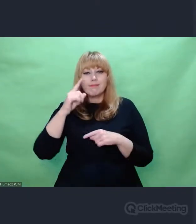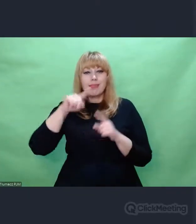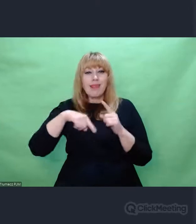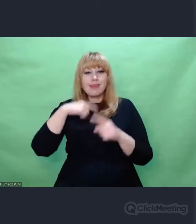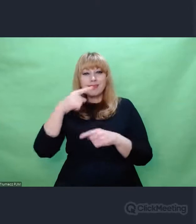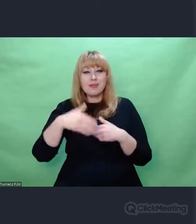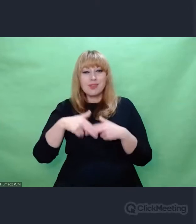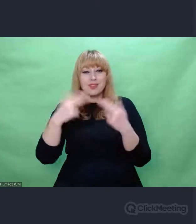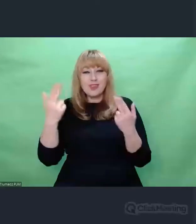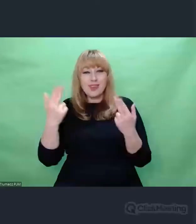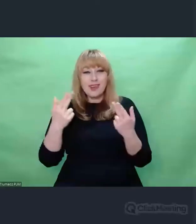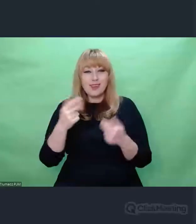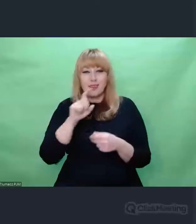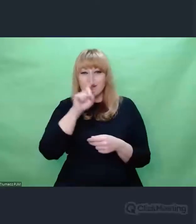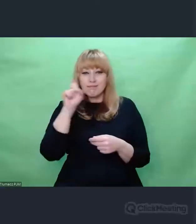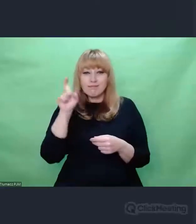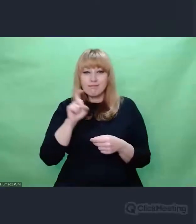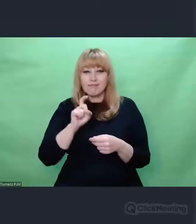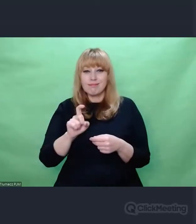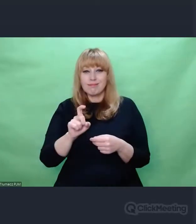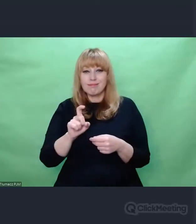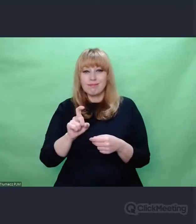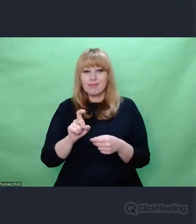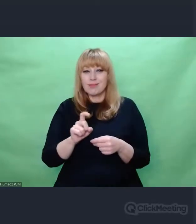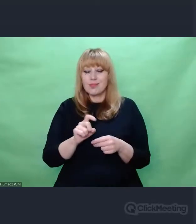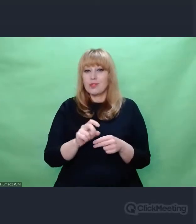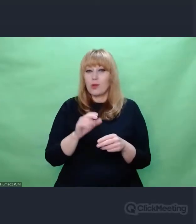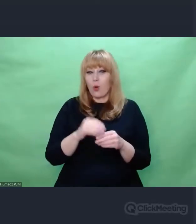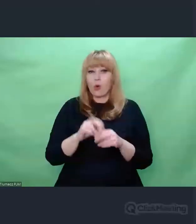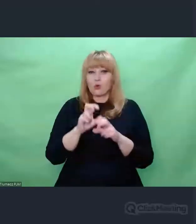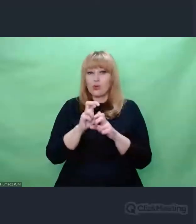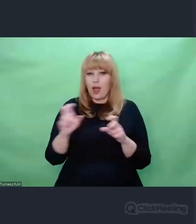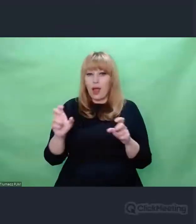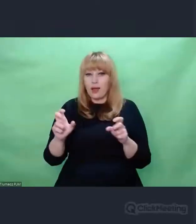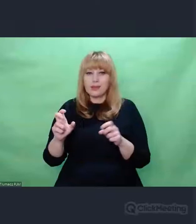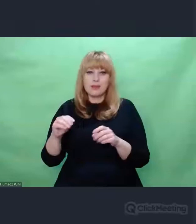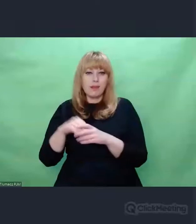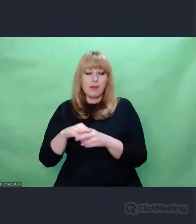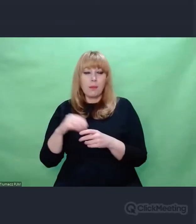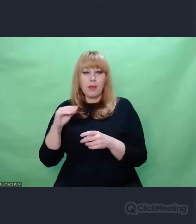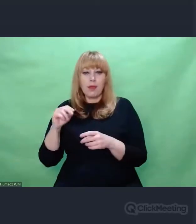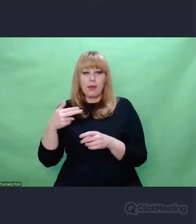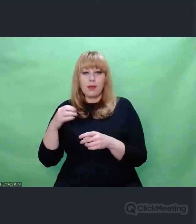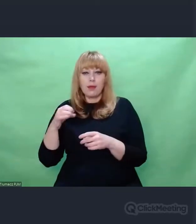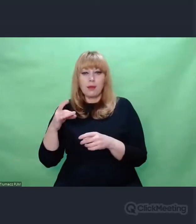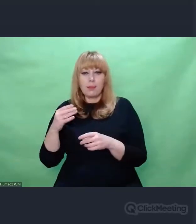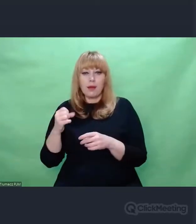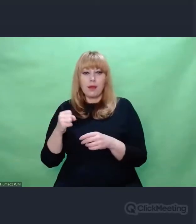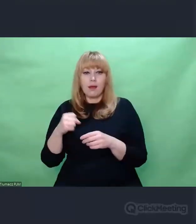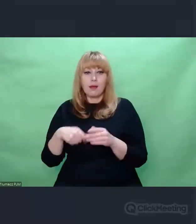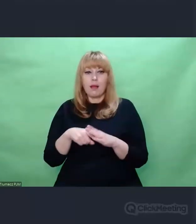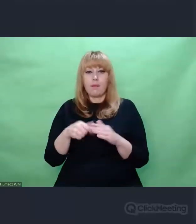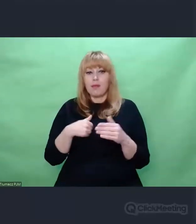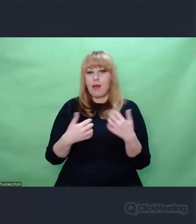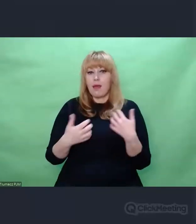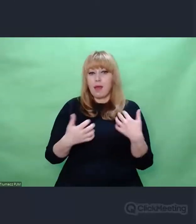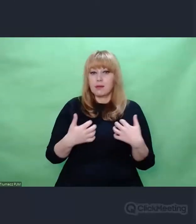Ta przyległość do czasu, obecna w Enigmowych zadaniach jest kluczowa.